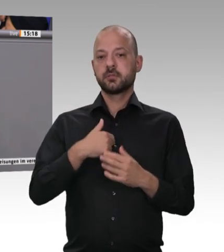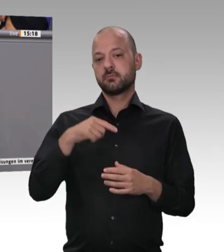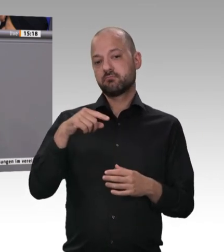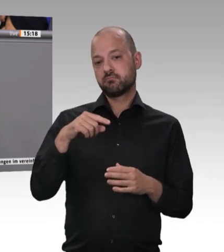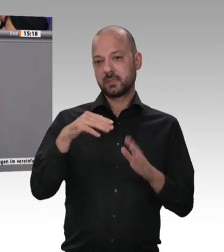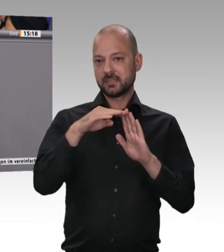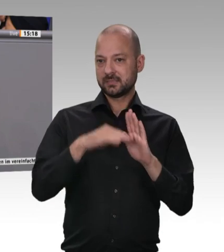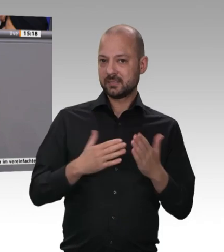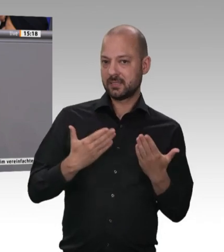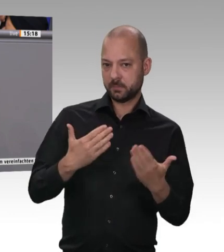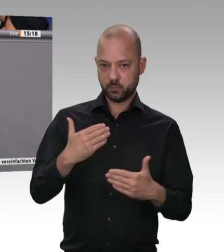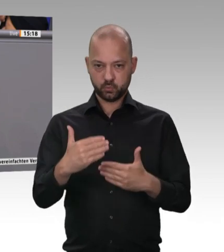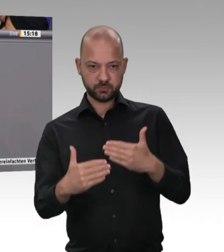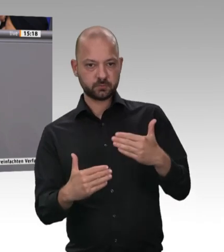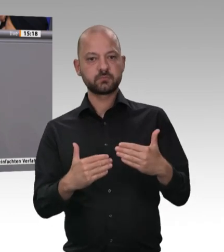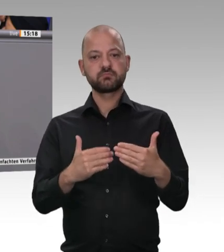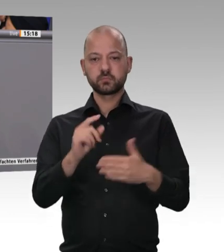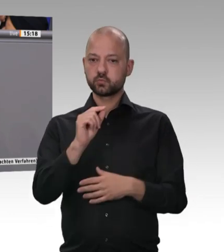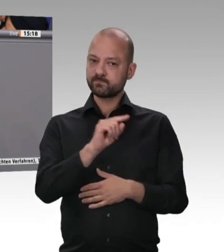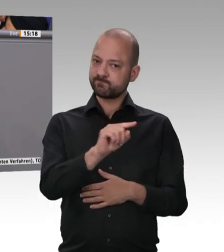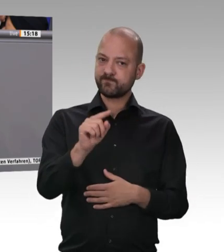Preis verdienen, und wir sind bereit, für diesen fairen Preis auch etwas